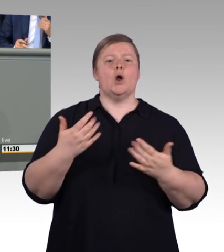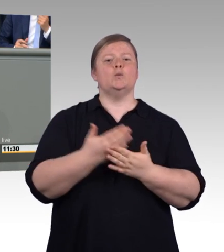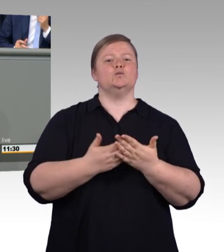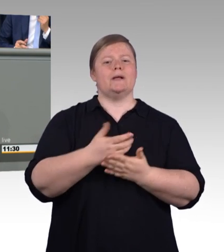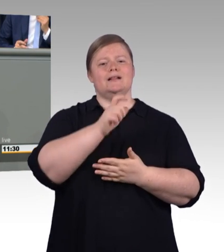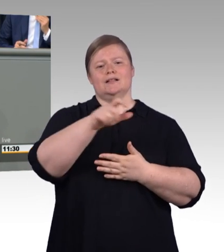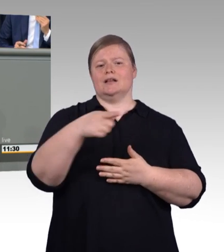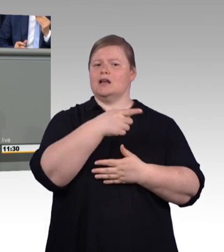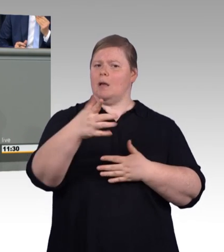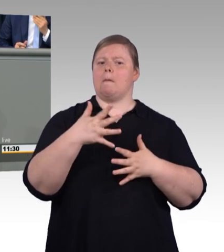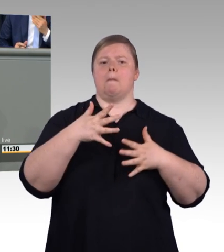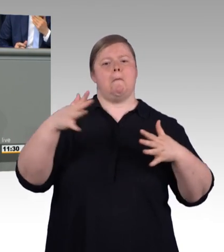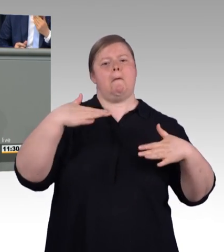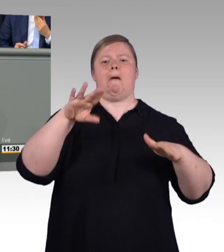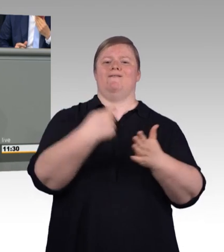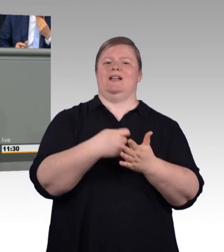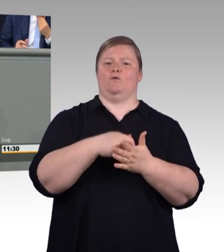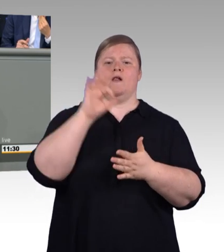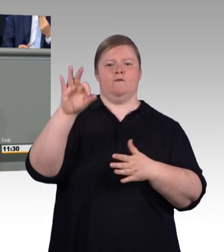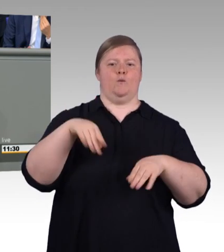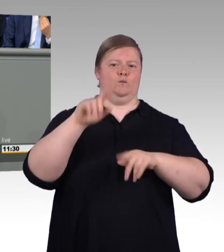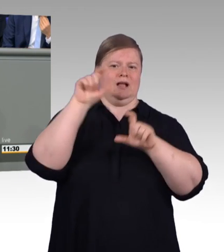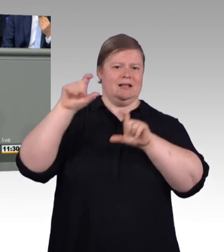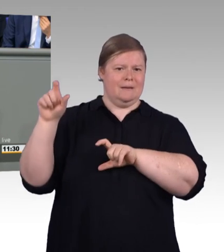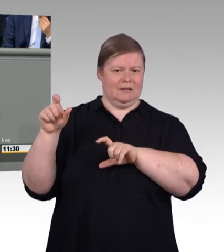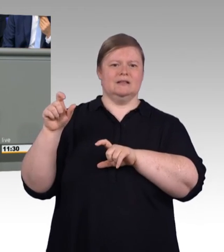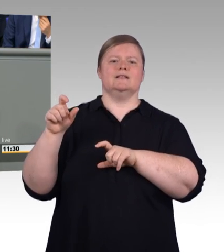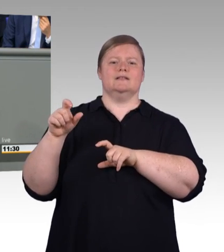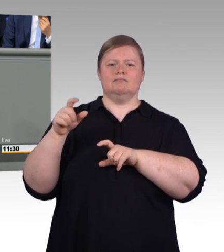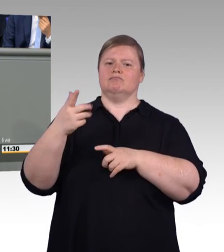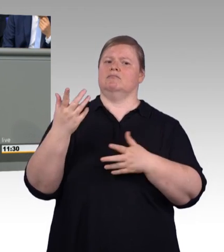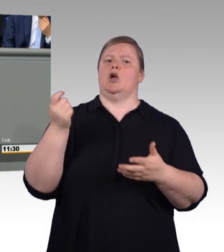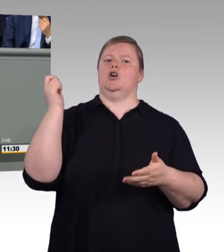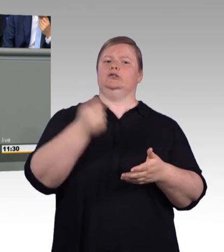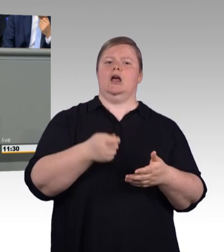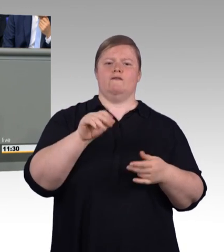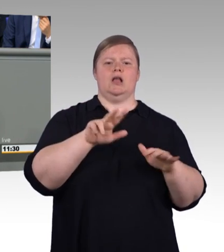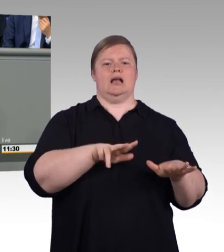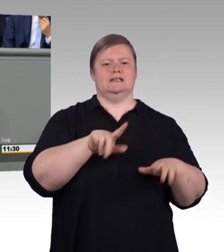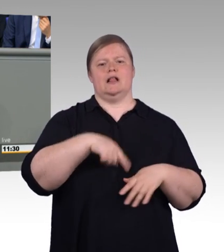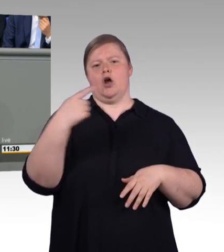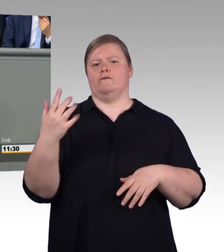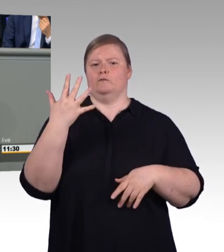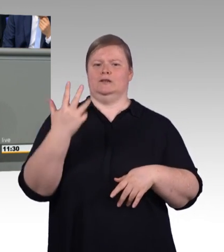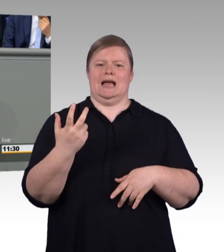Es war ein guter und ein enger Austausch und am Ende stand dann der Kompromiss. Der Interessenausgleich, der unser System